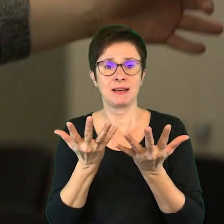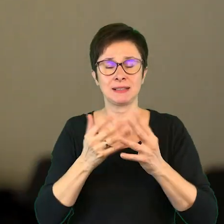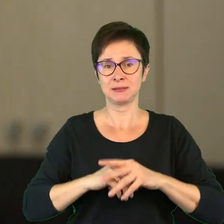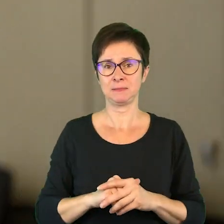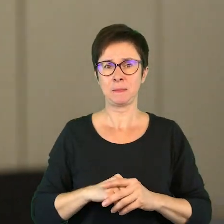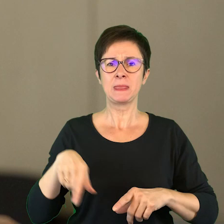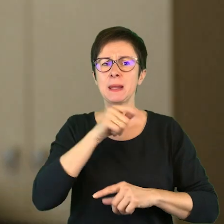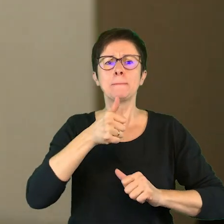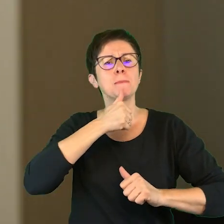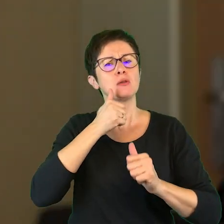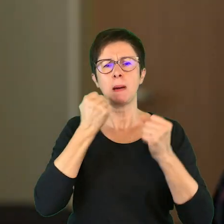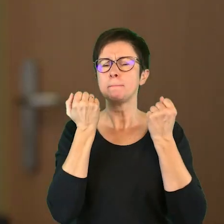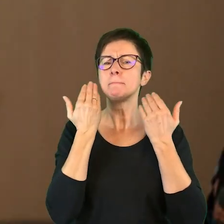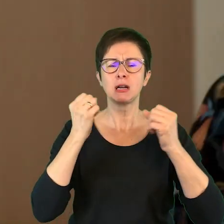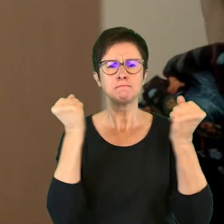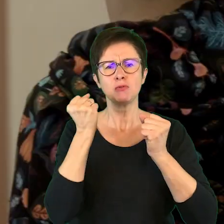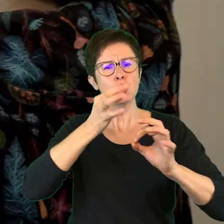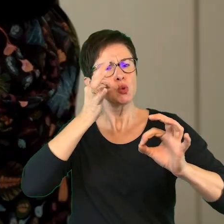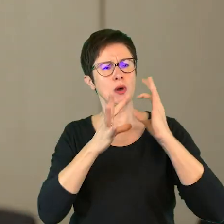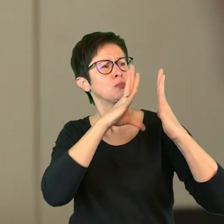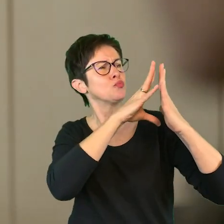Spróbujcie najbardziej, jak potraficie to przerysować.